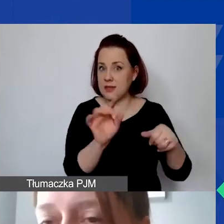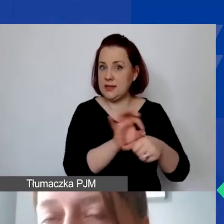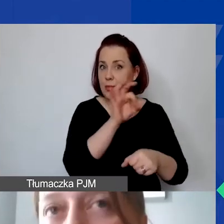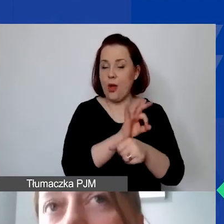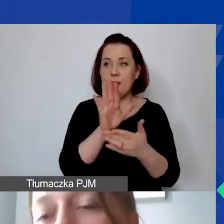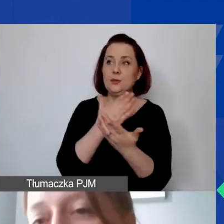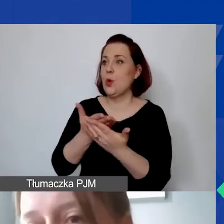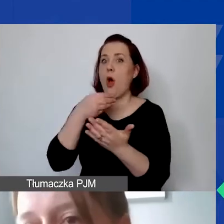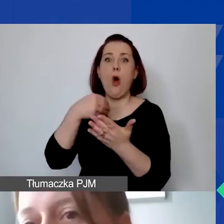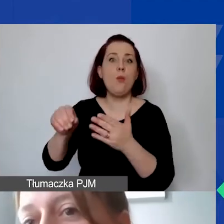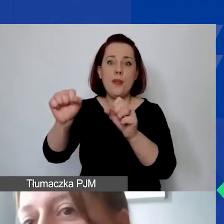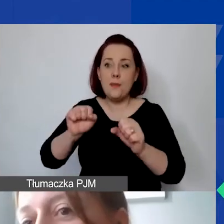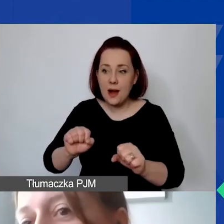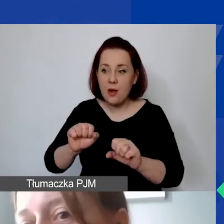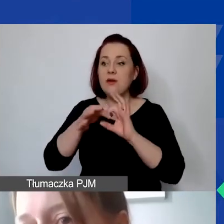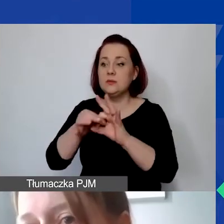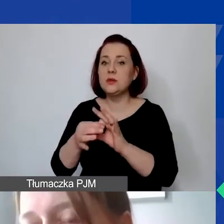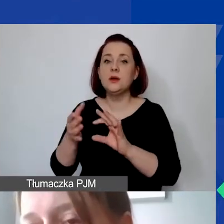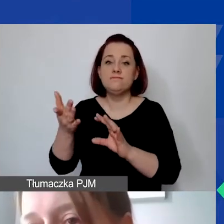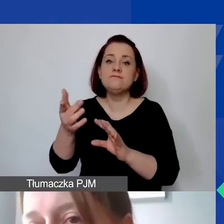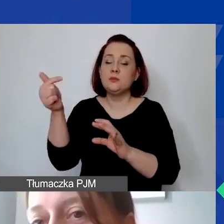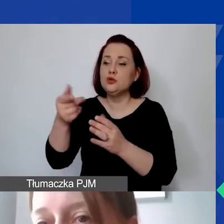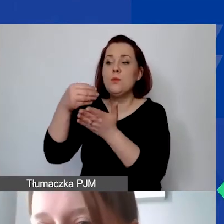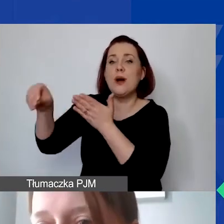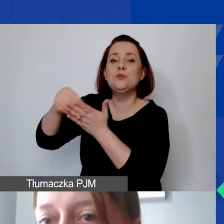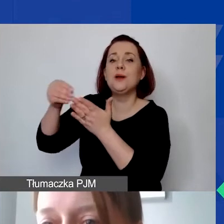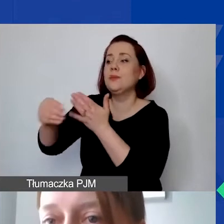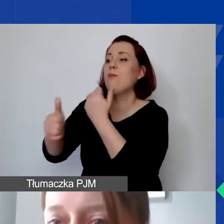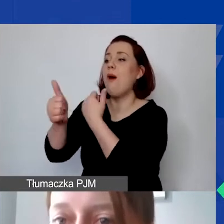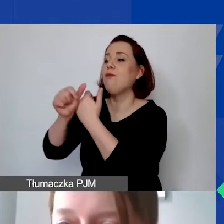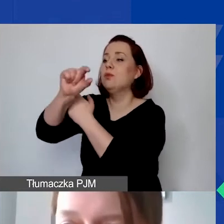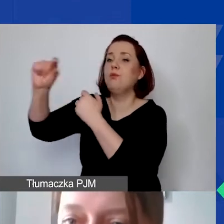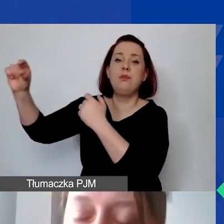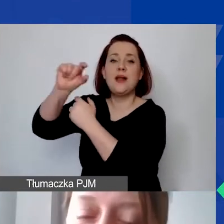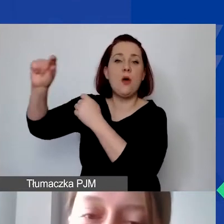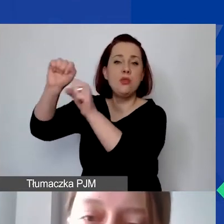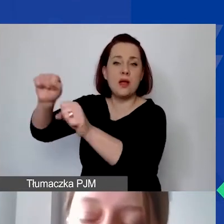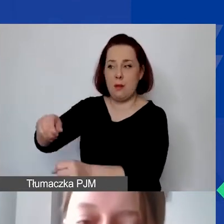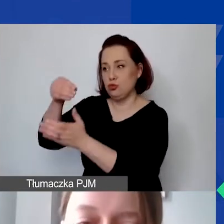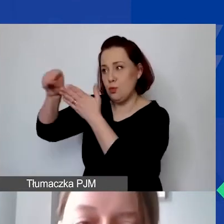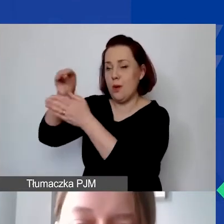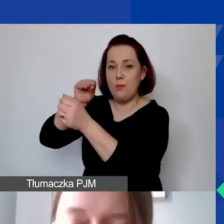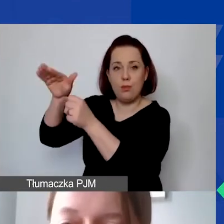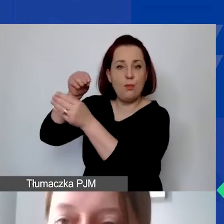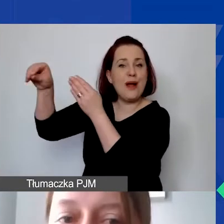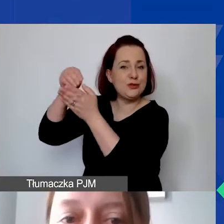np. związanych z obsługą wyodrębnionego rachunku bankowego na rzecz realizacji projektu.